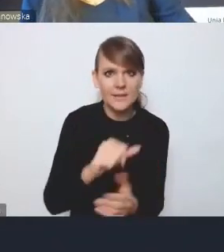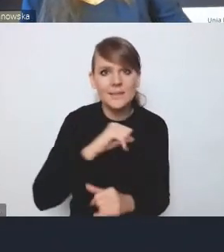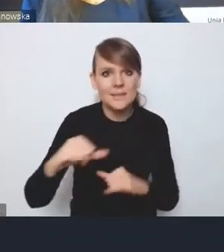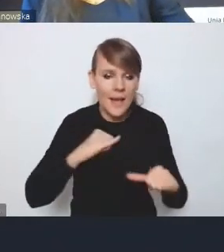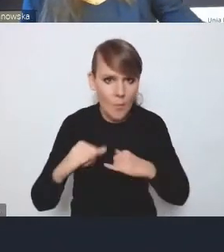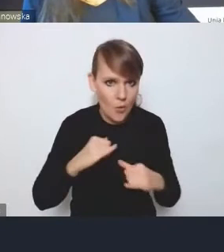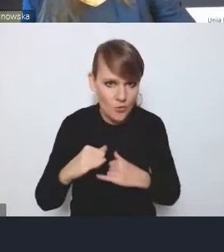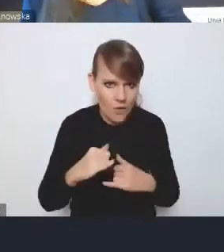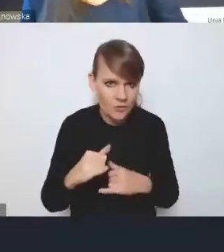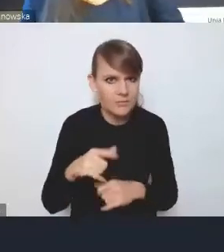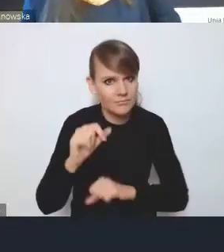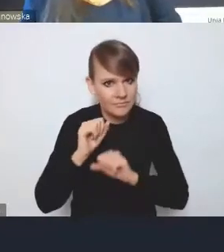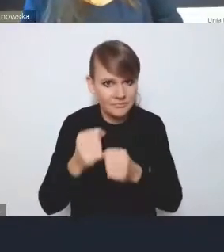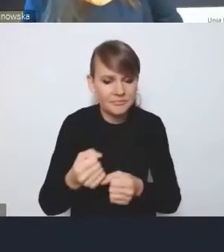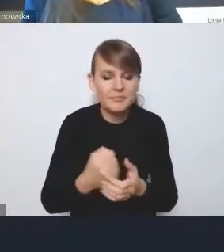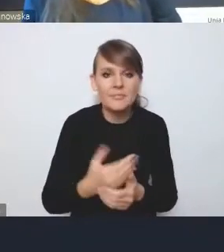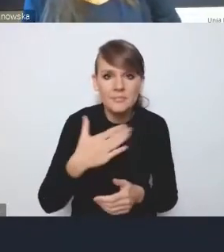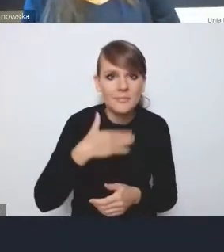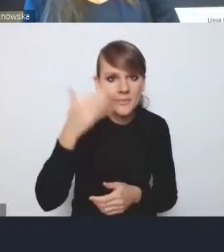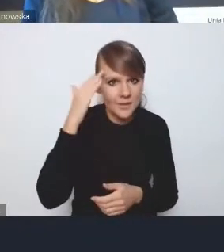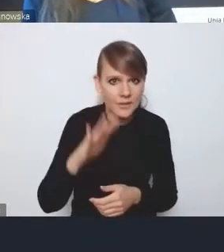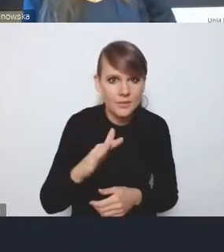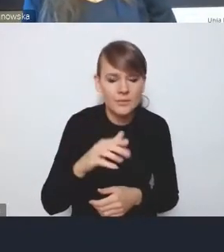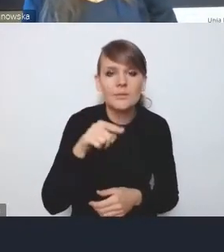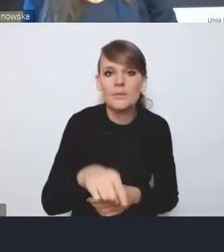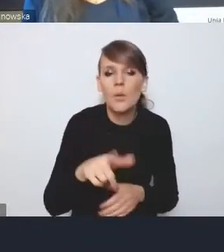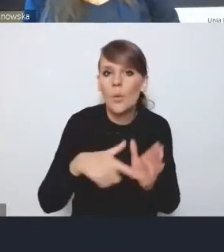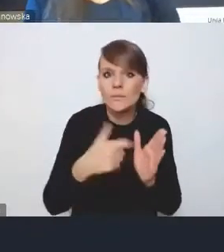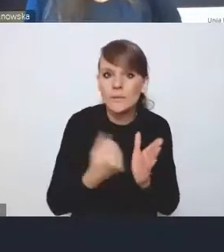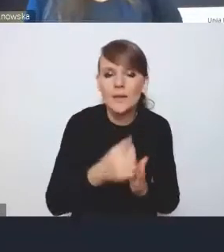i mamy nadzieję, że w takiej dobrze skonstruowanej ustawie o rozwoju miast,